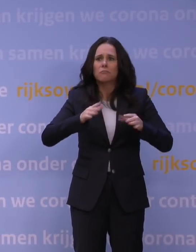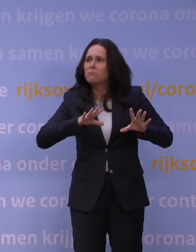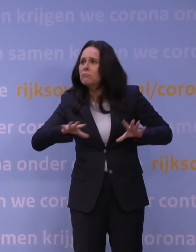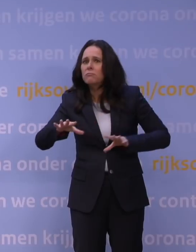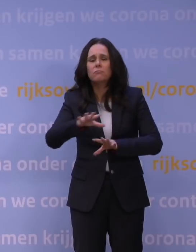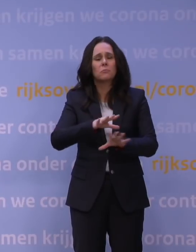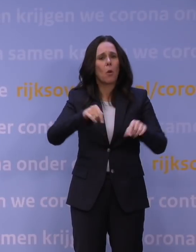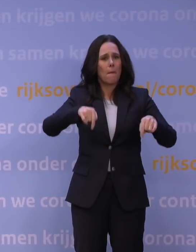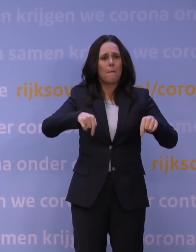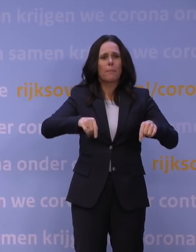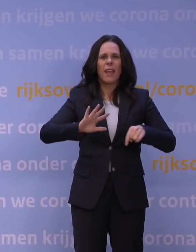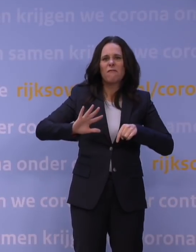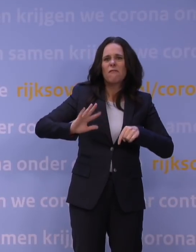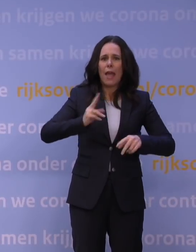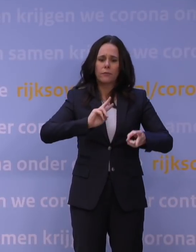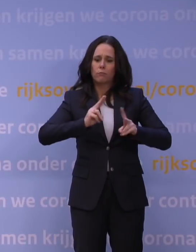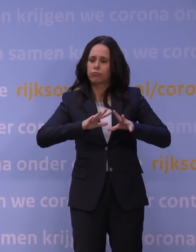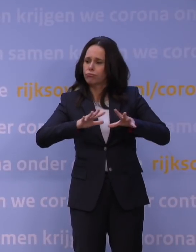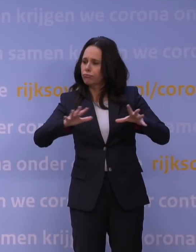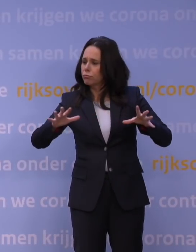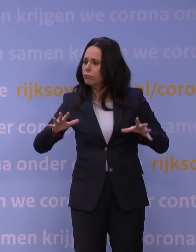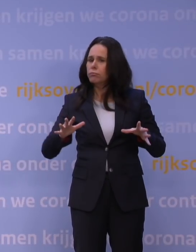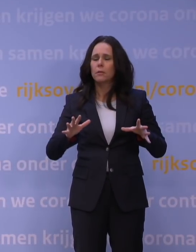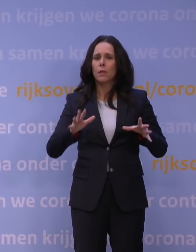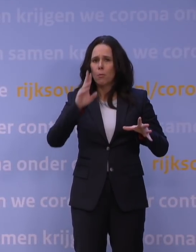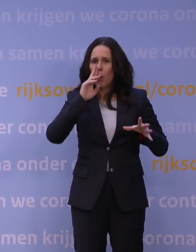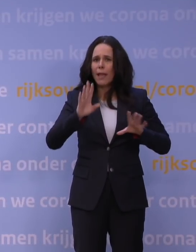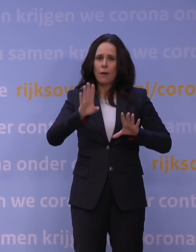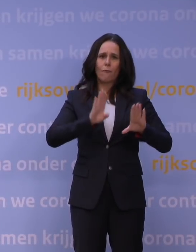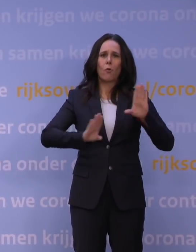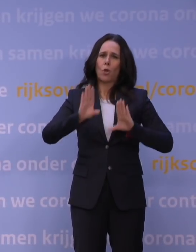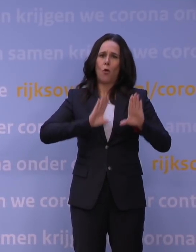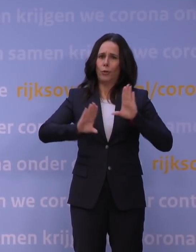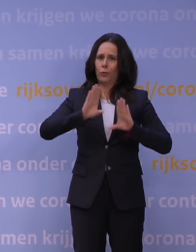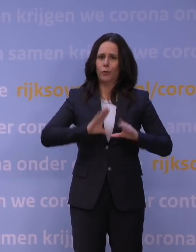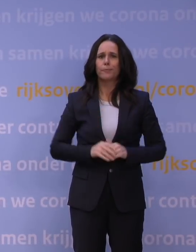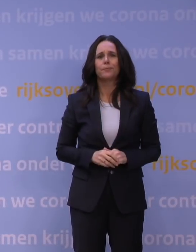om deze vijfde golf zo goed mogelijk voor te blijven en te doorstaan.